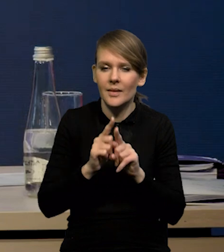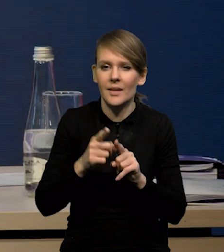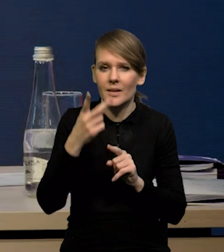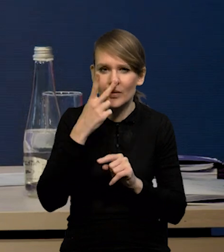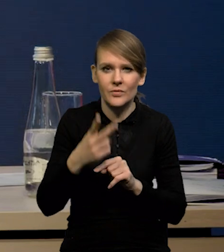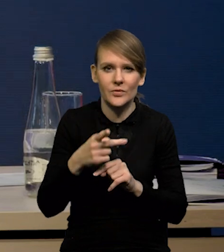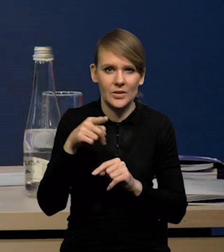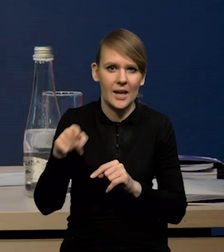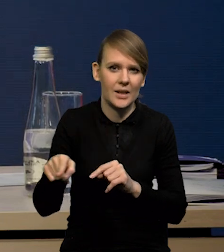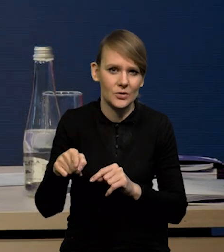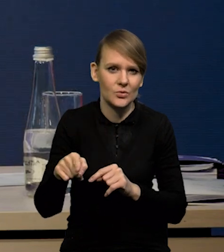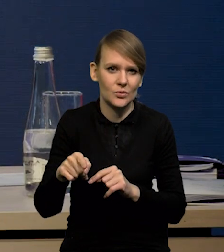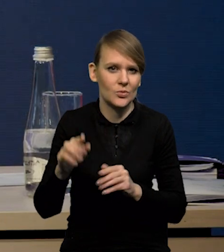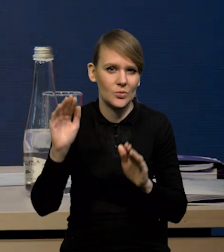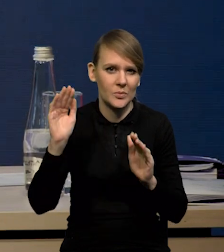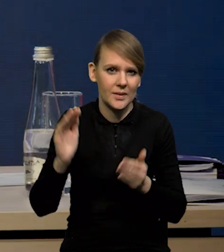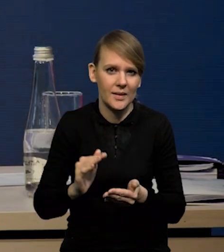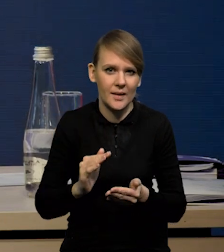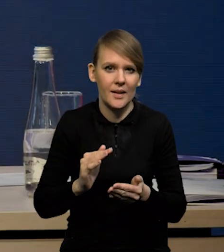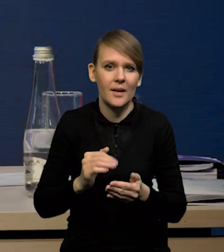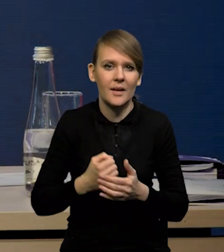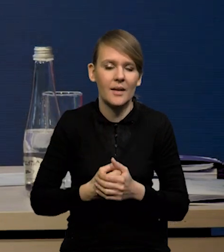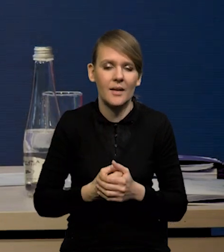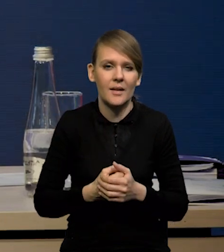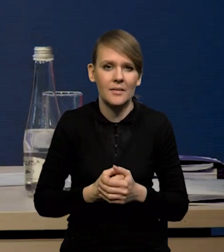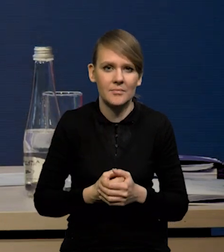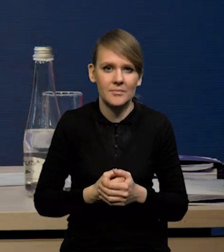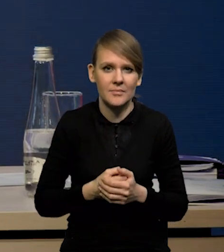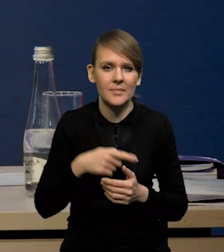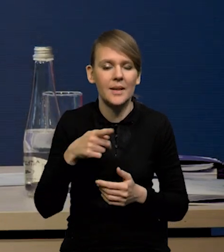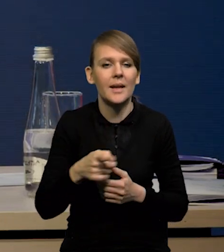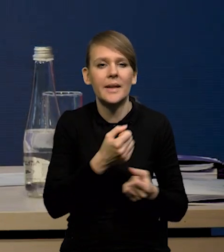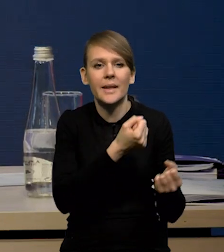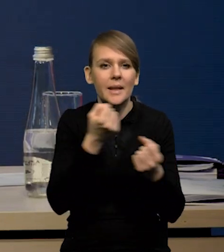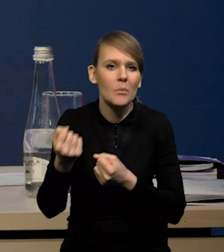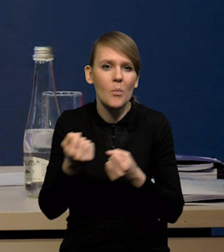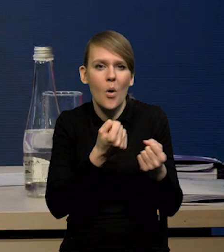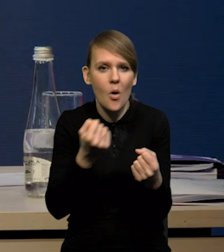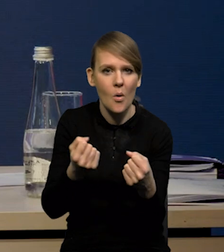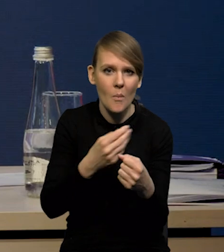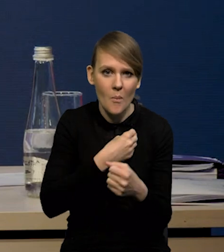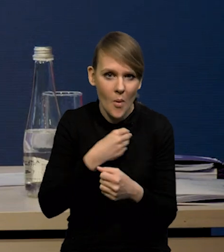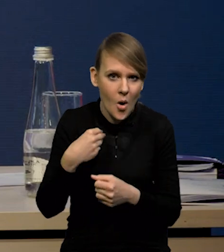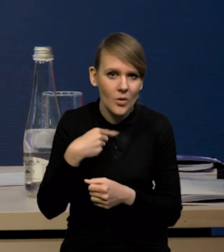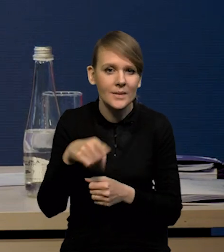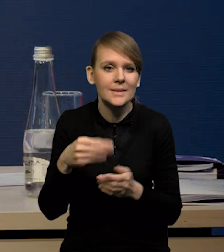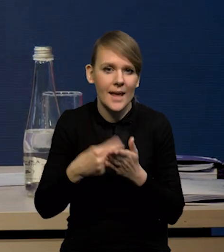Spadają również wartości czy dynamika wartości jednostkowych w imporcie Polski, czyli obniżają się ceny importu